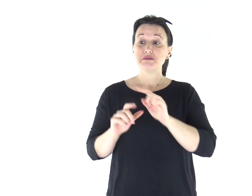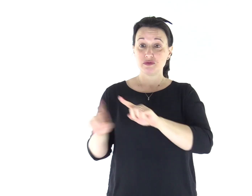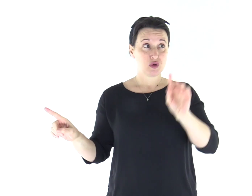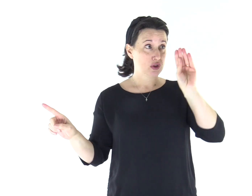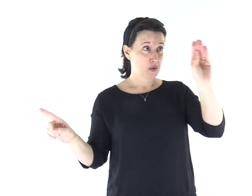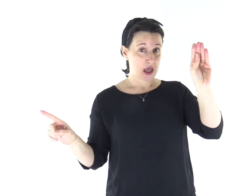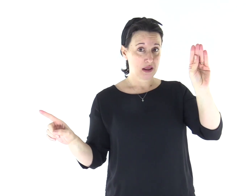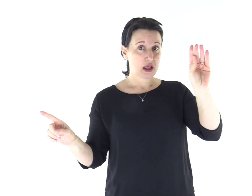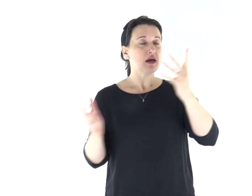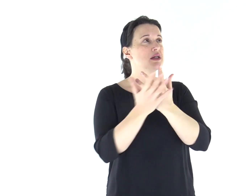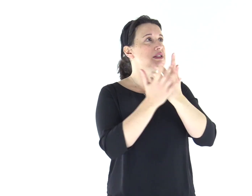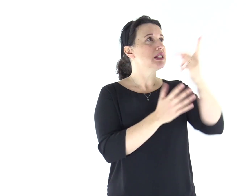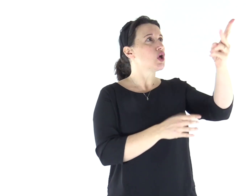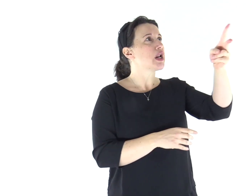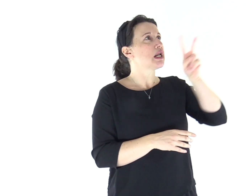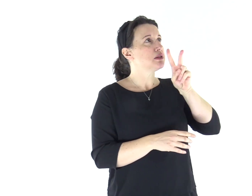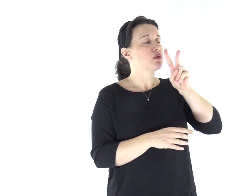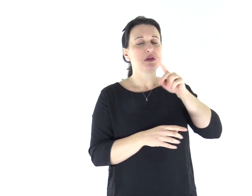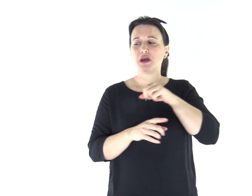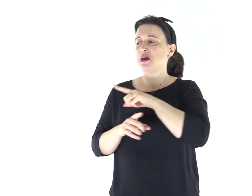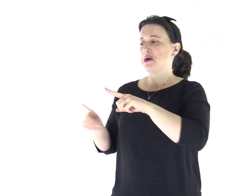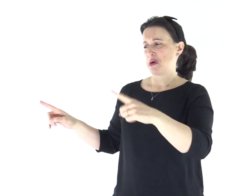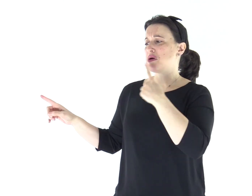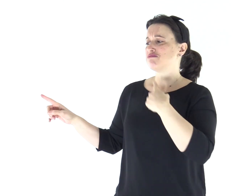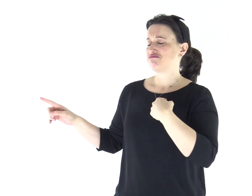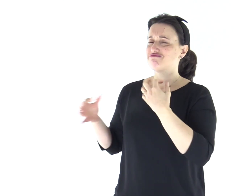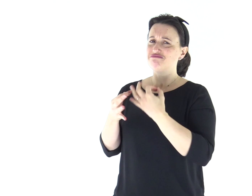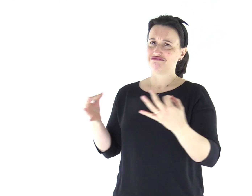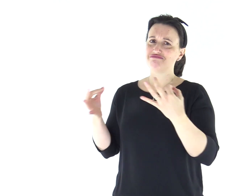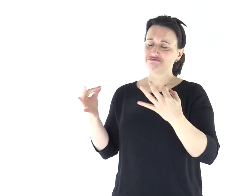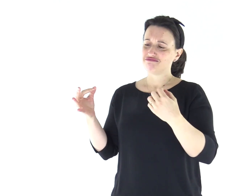Il Signore mi rispose: "Quello che hanno detto, va bene.